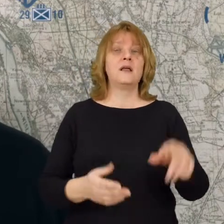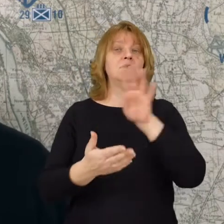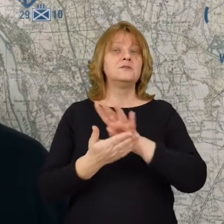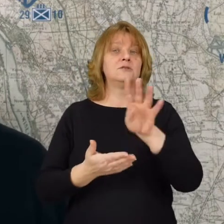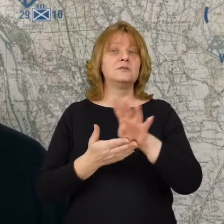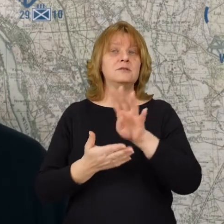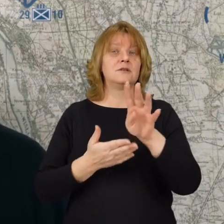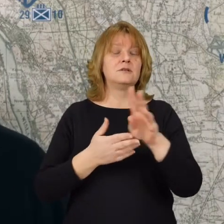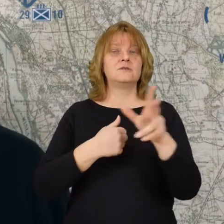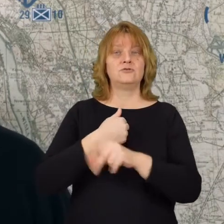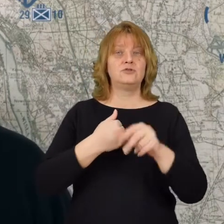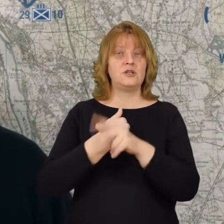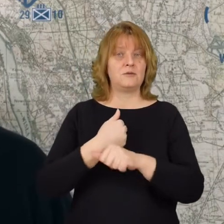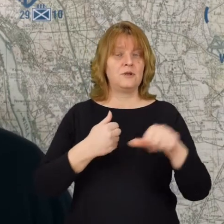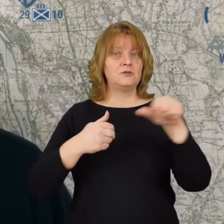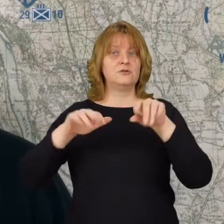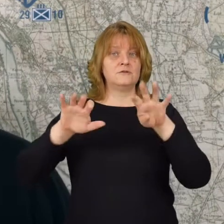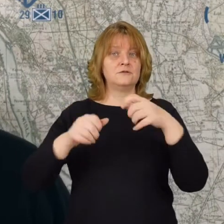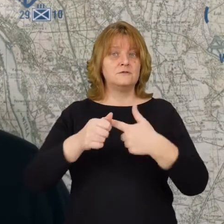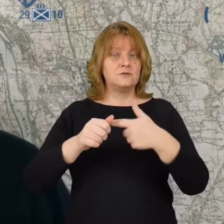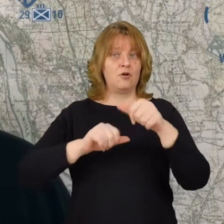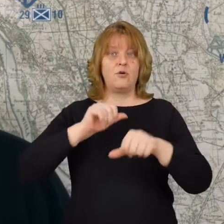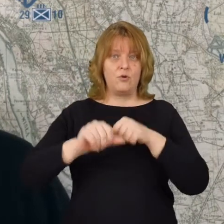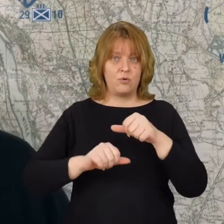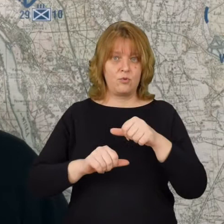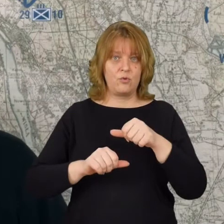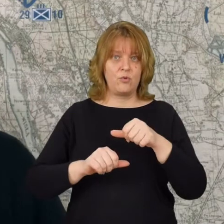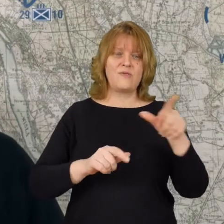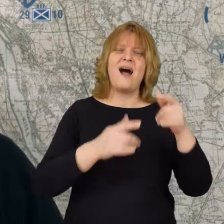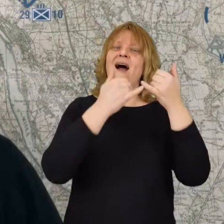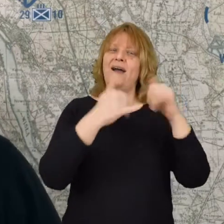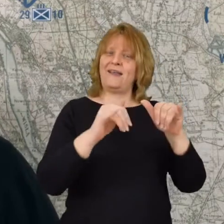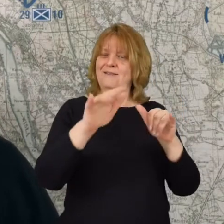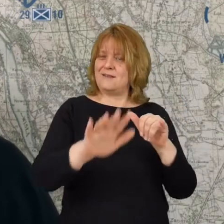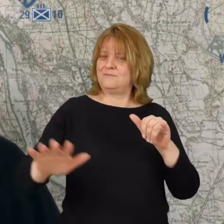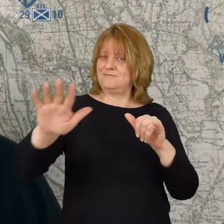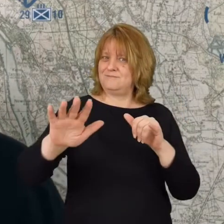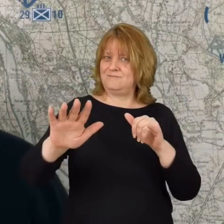14 sierpnia 1920 roku na innym fragmencie frontu